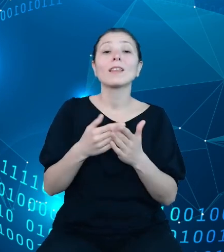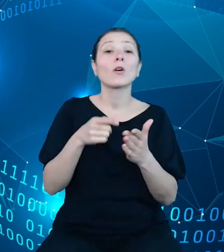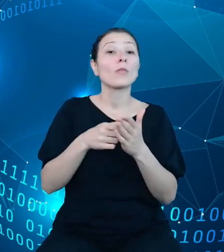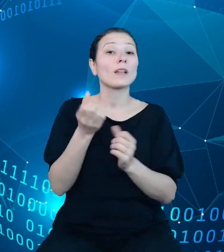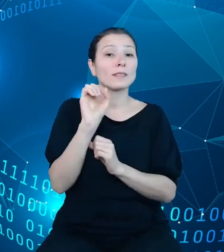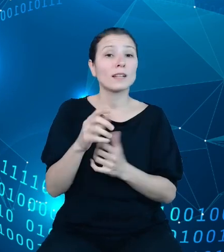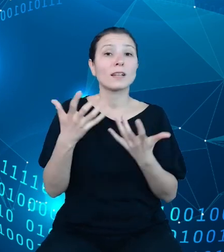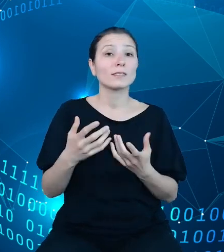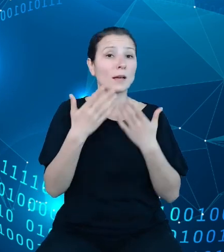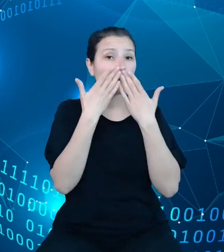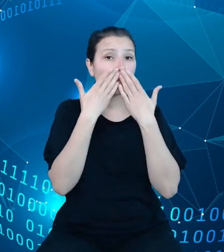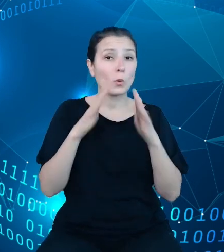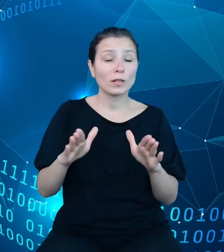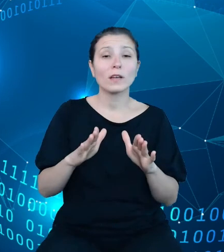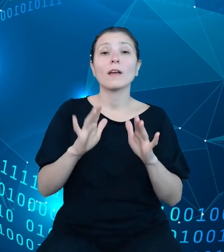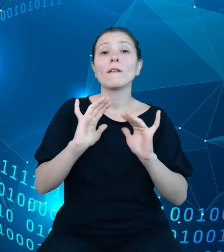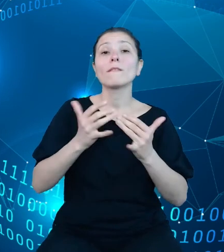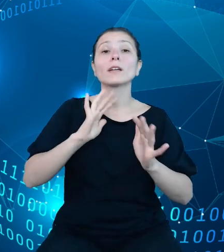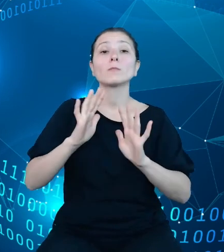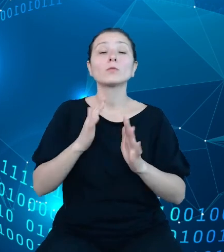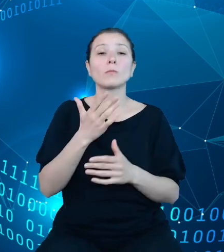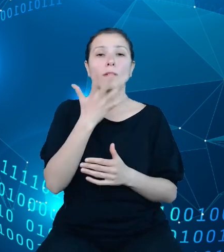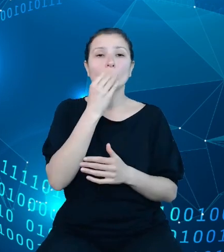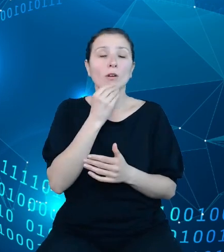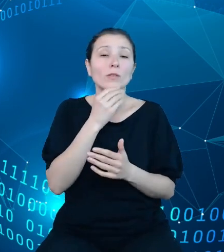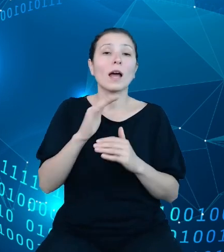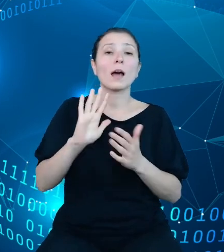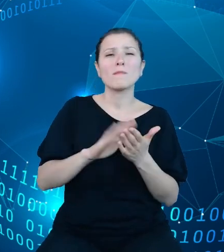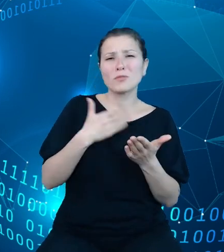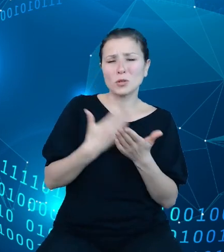jak wygląda przykładowa struktura dysponentów w różnych konfiguracjach i